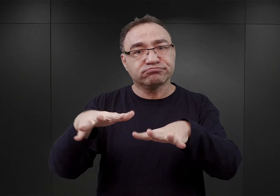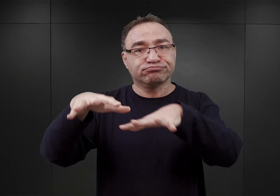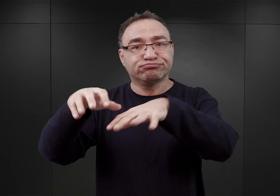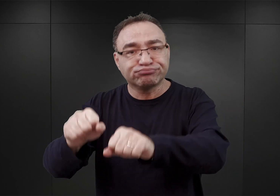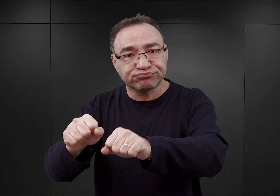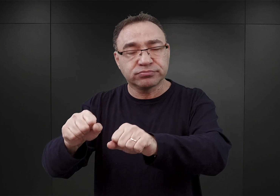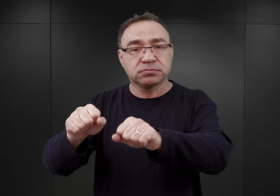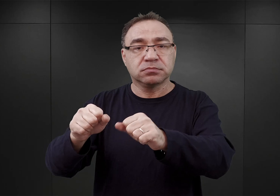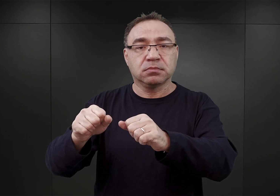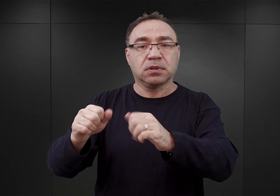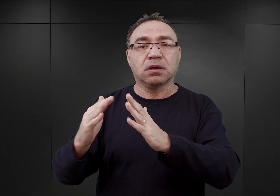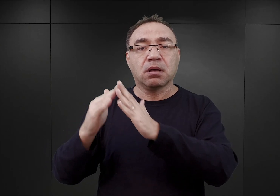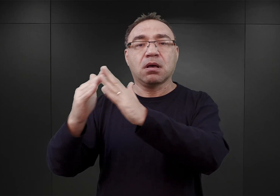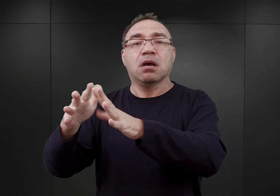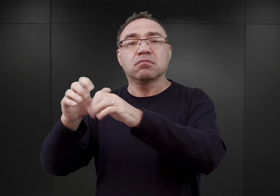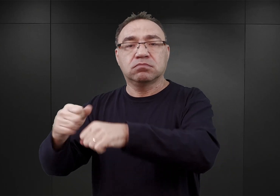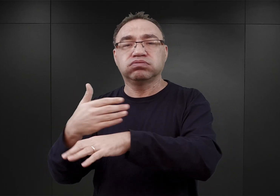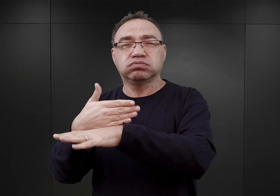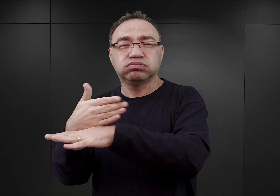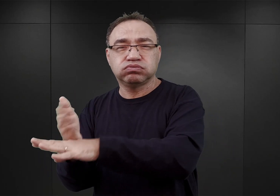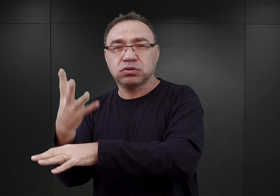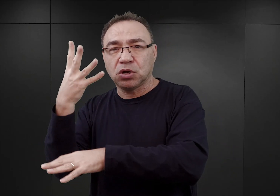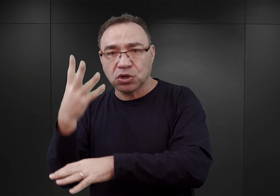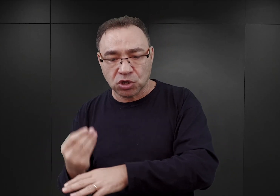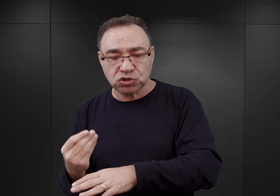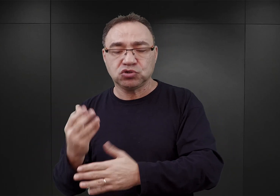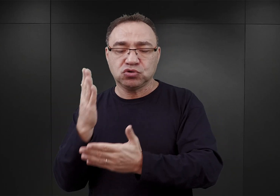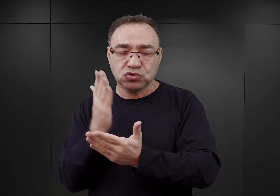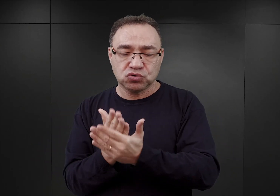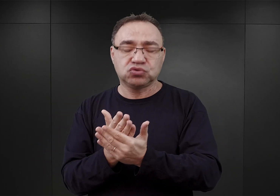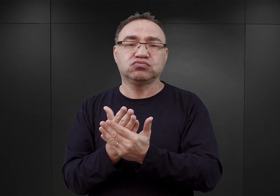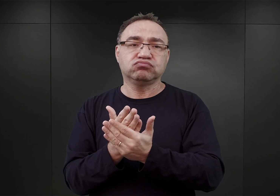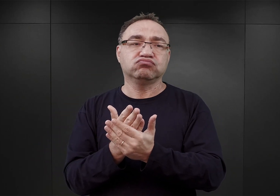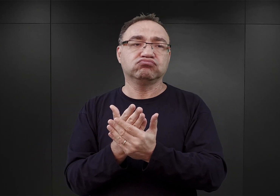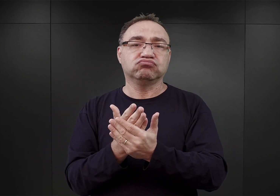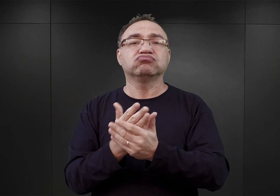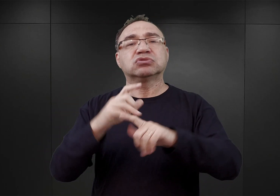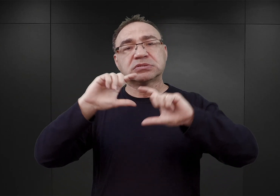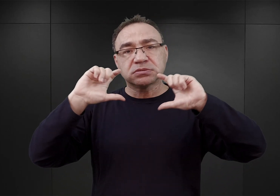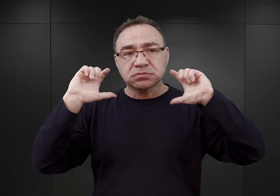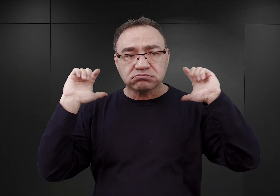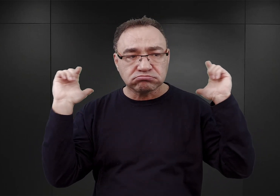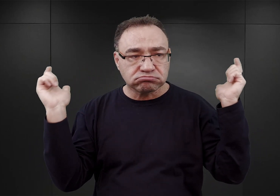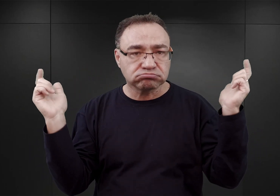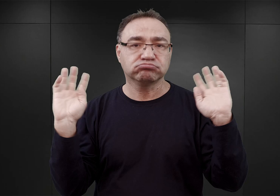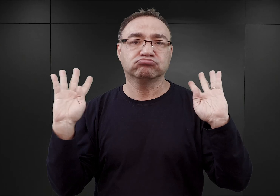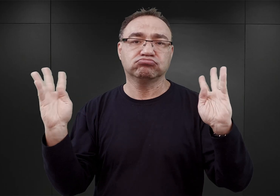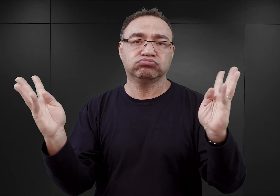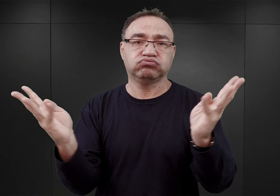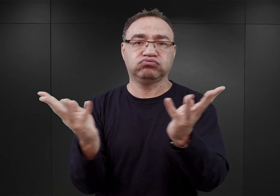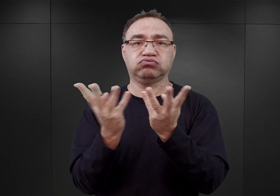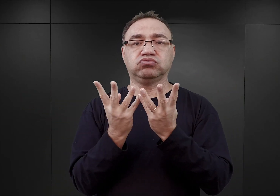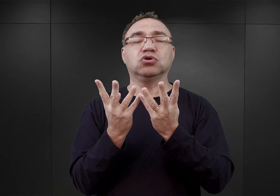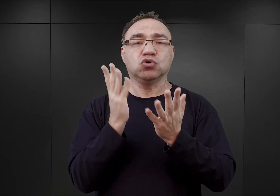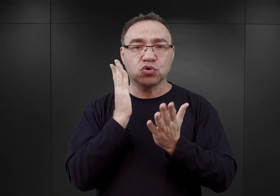Po czym późną jesienią osiągnięto właściwie taki stan, iż cały kompleks bloków pokoszarowych został ogrodzony